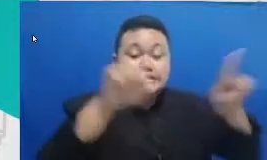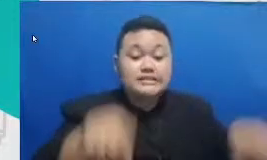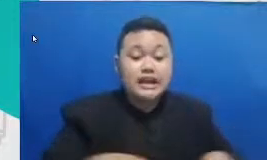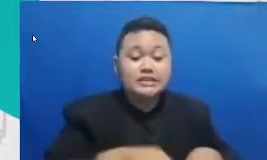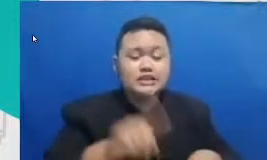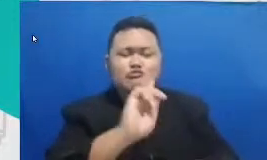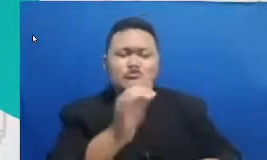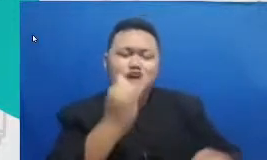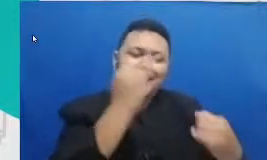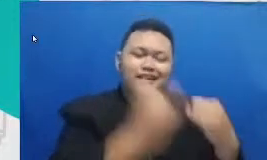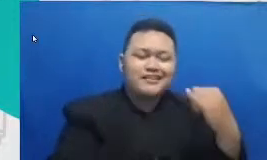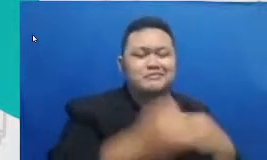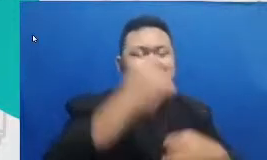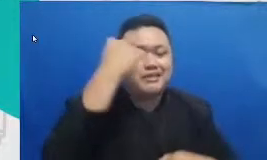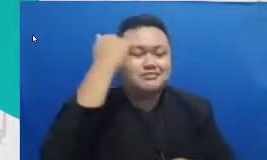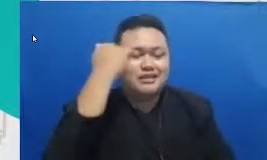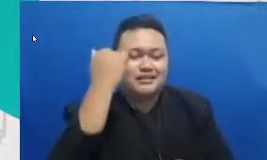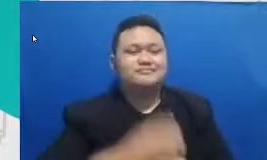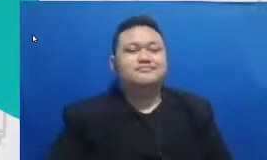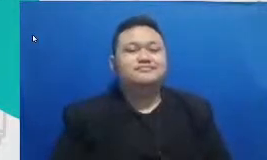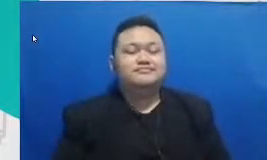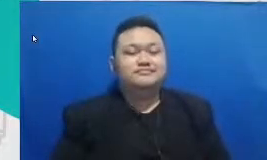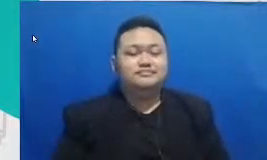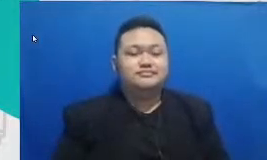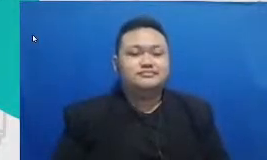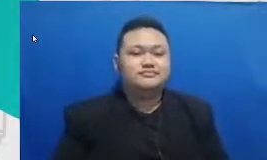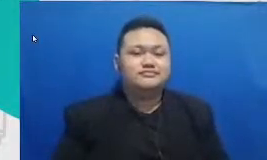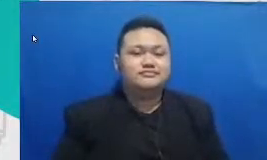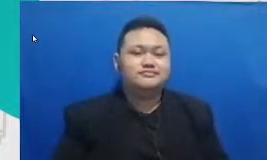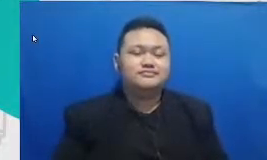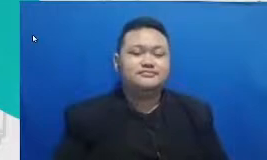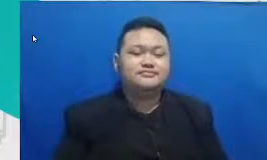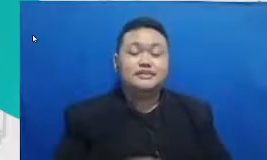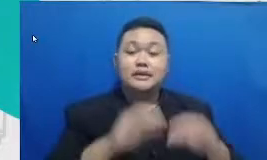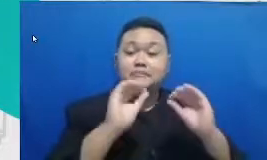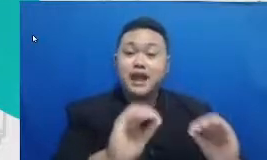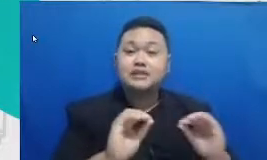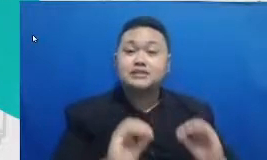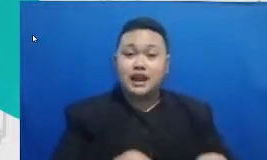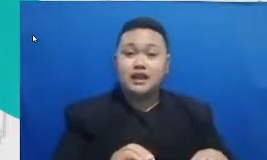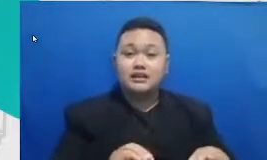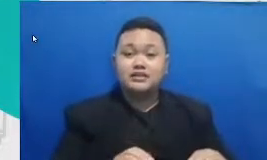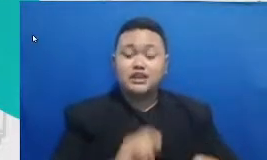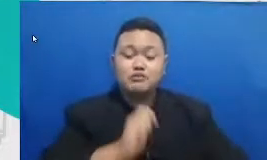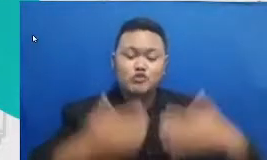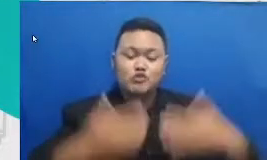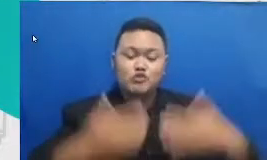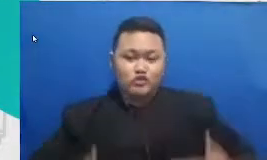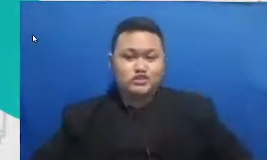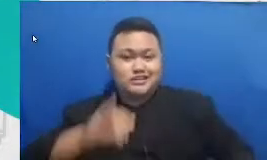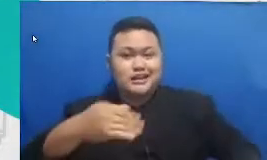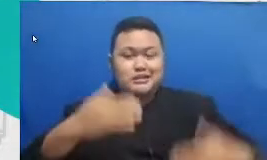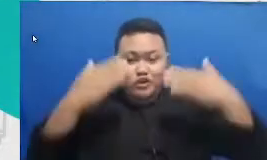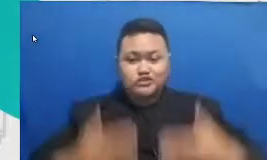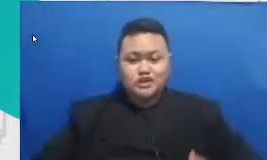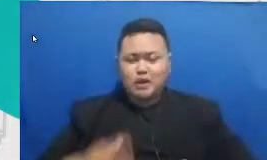pembelajaran inilah pengajaran yang memanusiakan manusia bukan pendidikan yang mengkerdilkan siswa